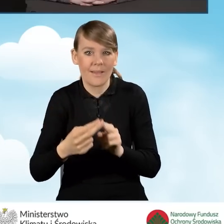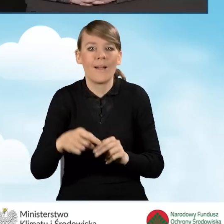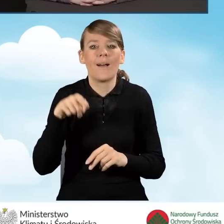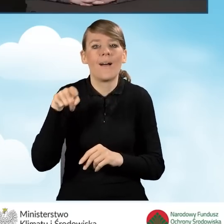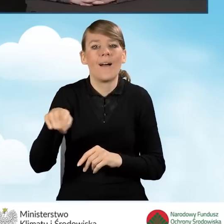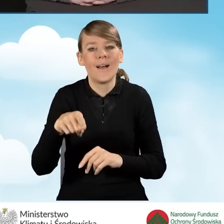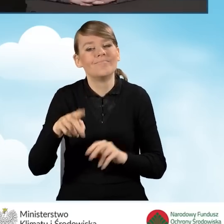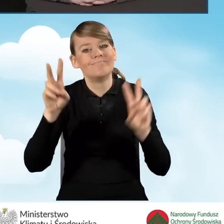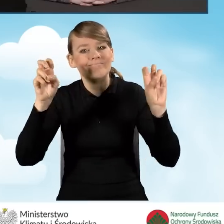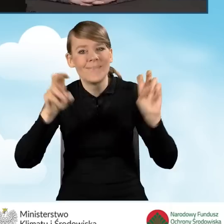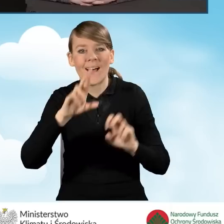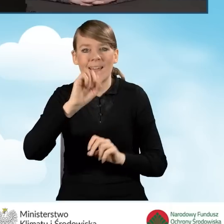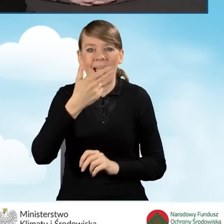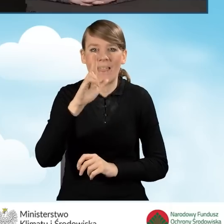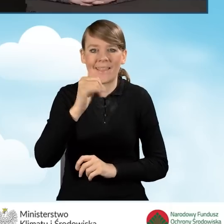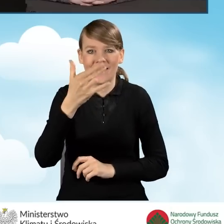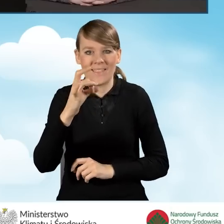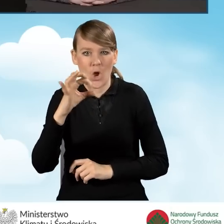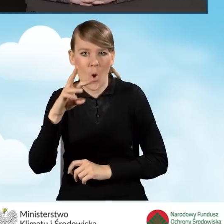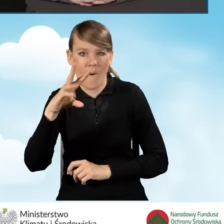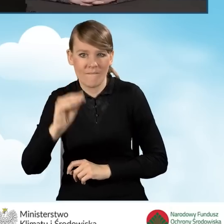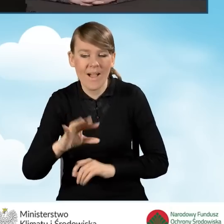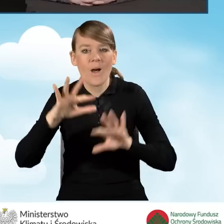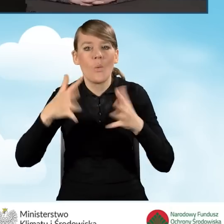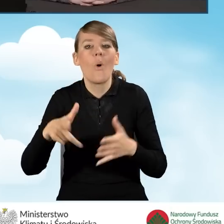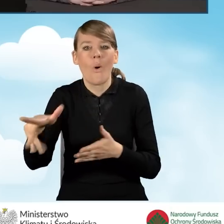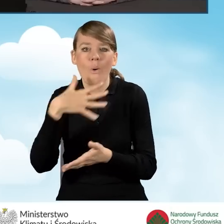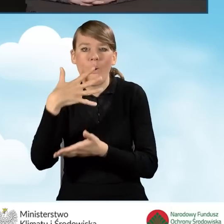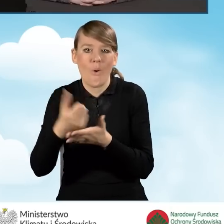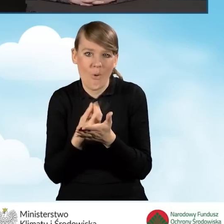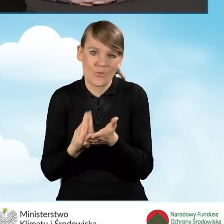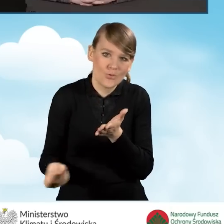czyli skorzystało z możliwości uzyskania tej większej kwoty.